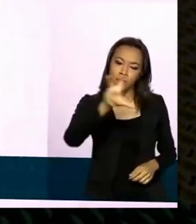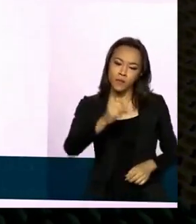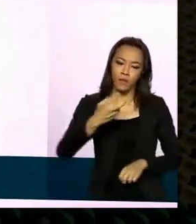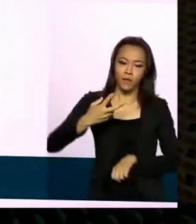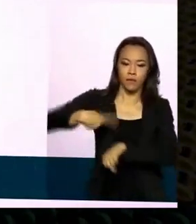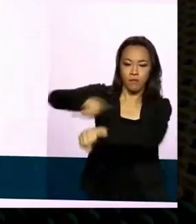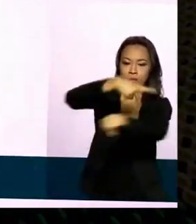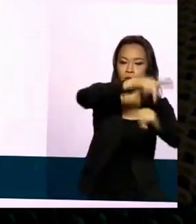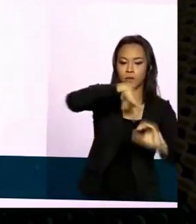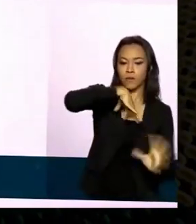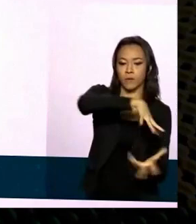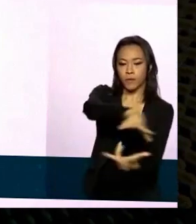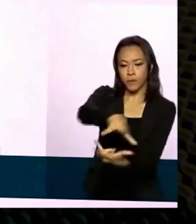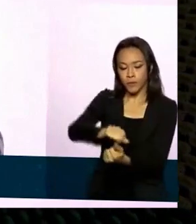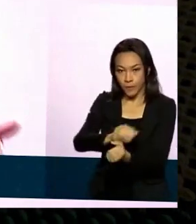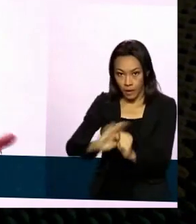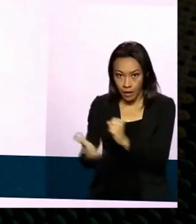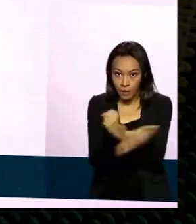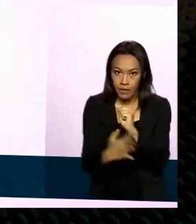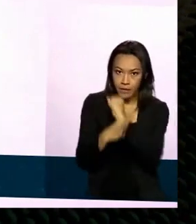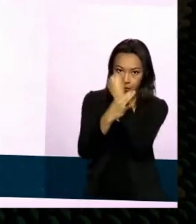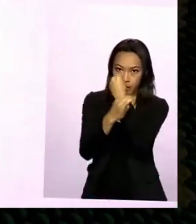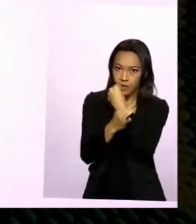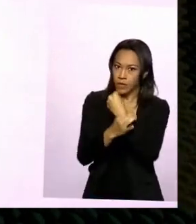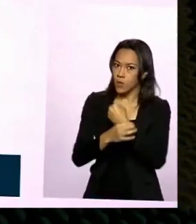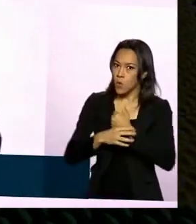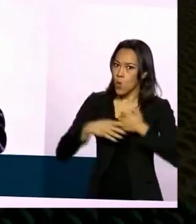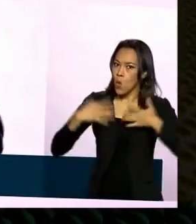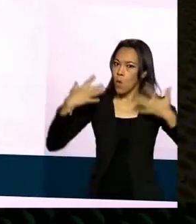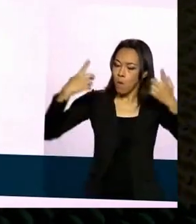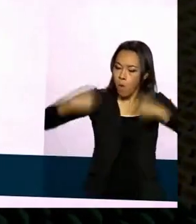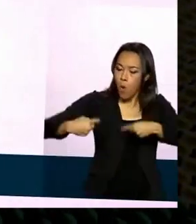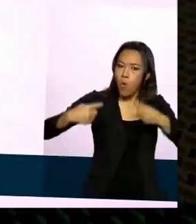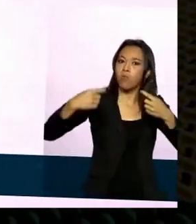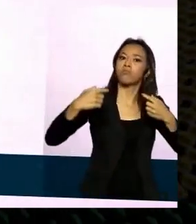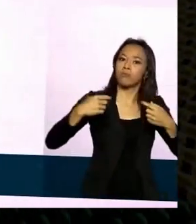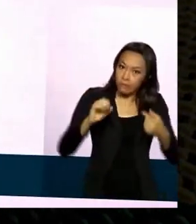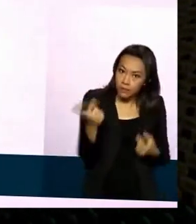e segurança ela é competitiva claro certos países certos